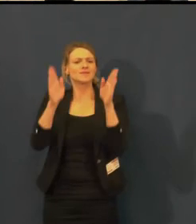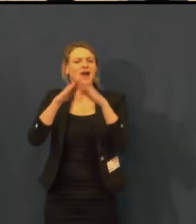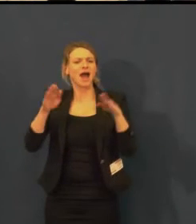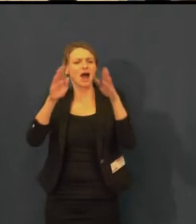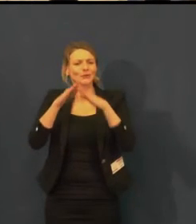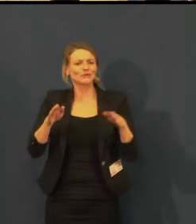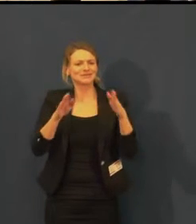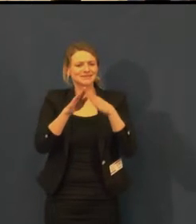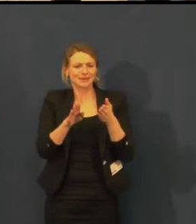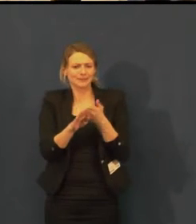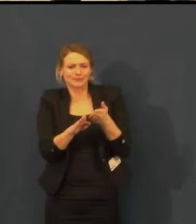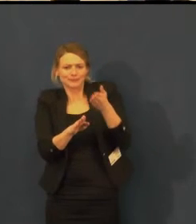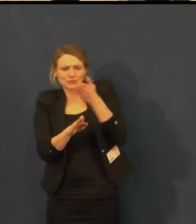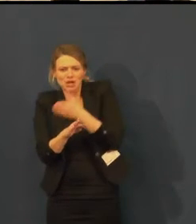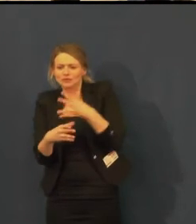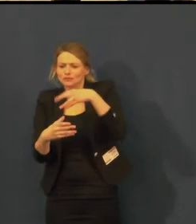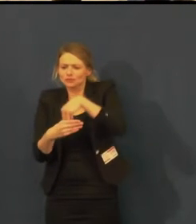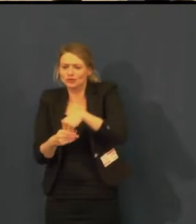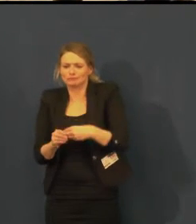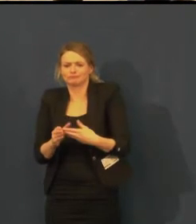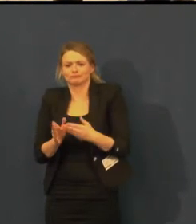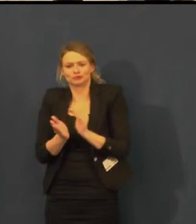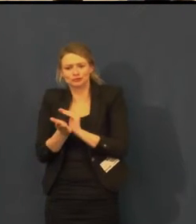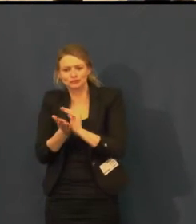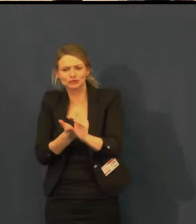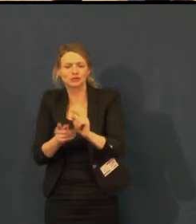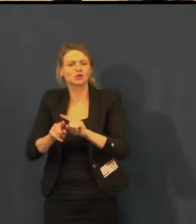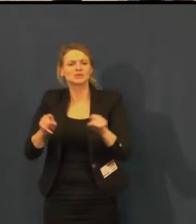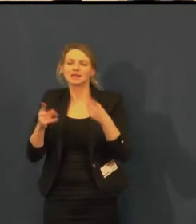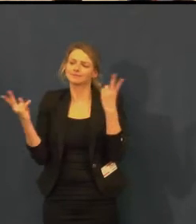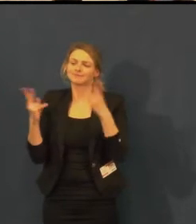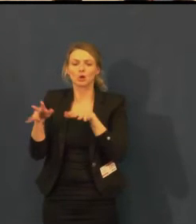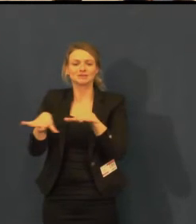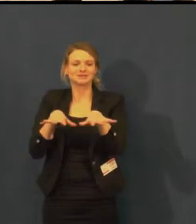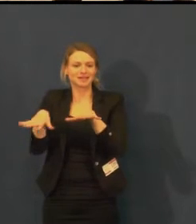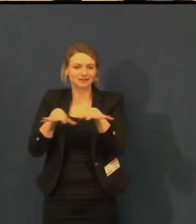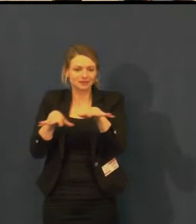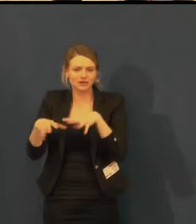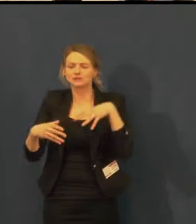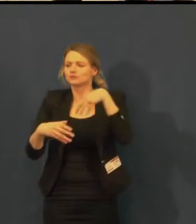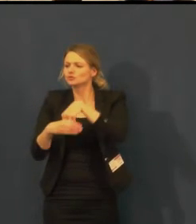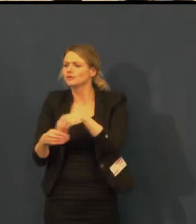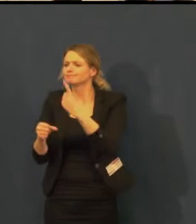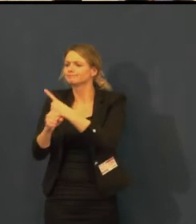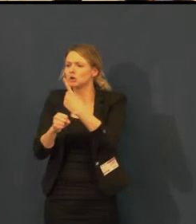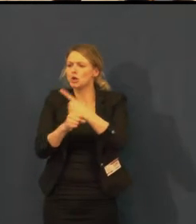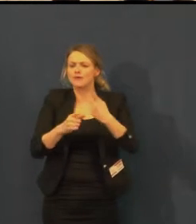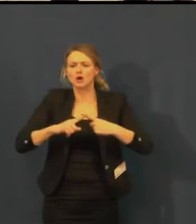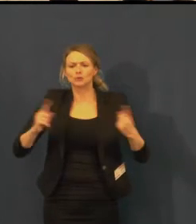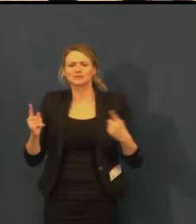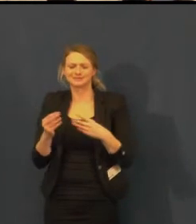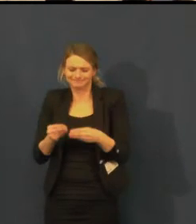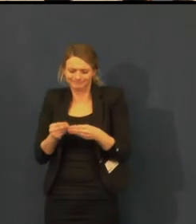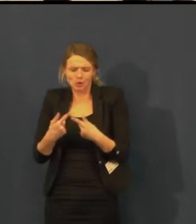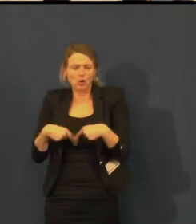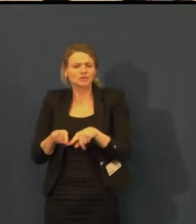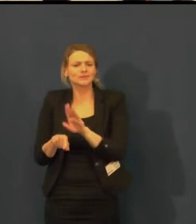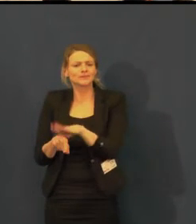kdy umožňujeme v prostorách divadla prodej výrobků chráněných dílen,